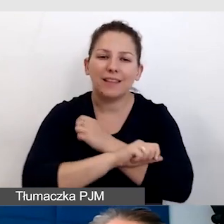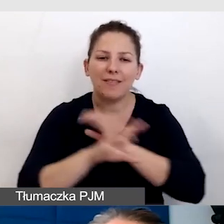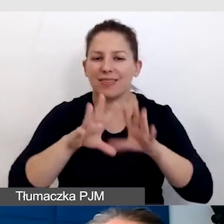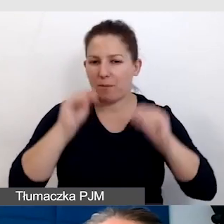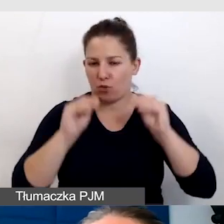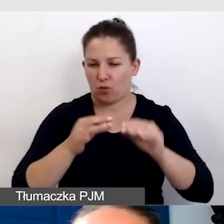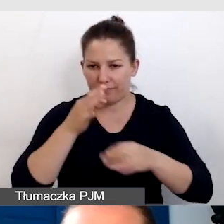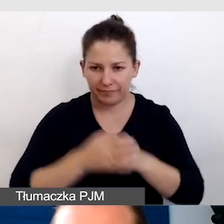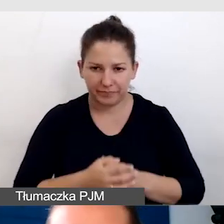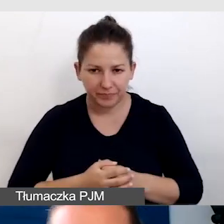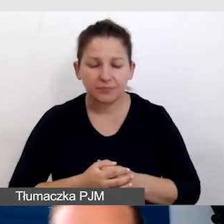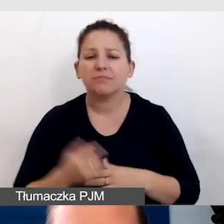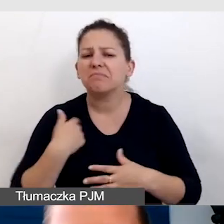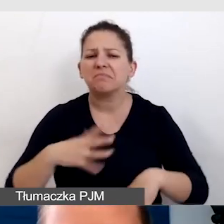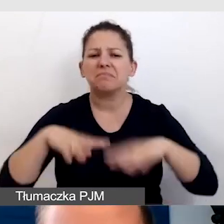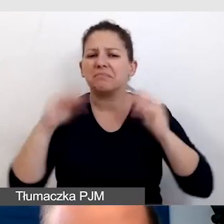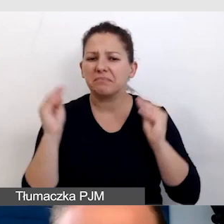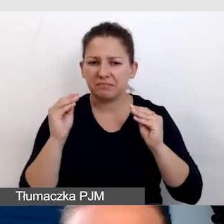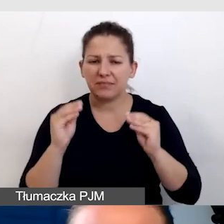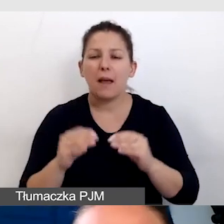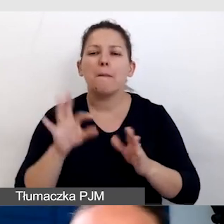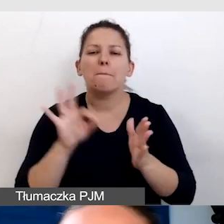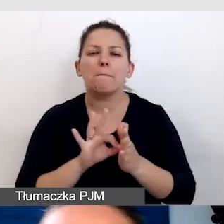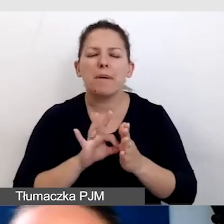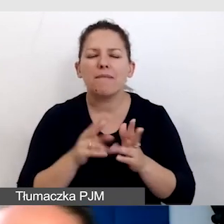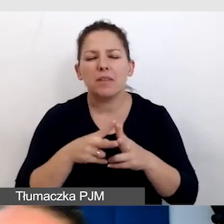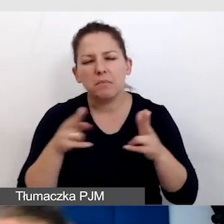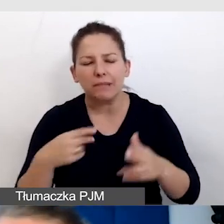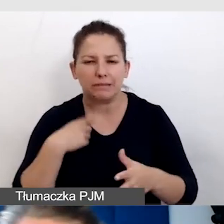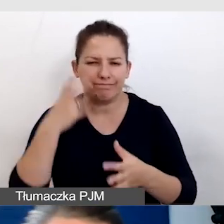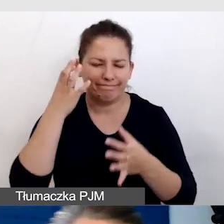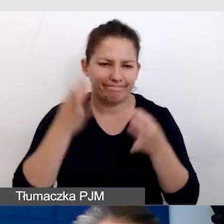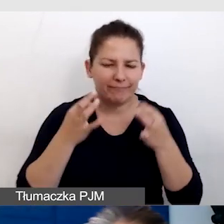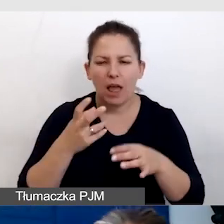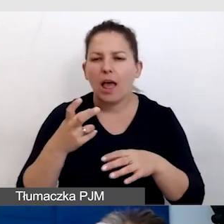Zaczęłam od tego, bo w pewnym momencie miałam problemy techniczne z tą prezentacją.